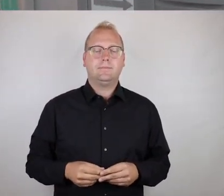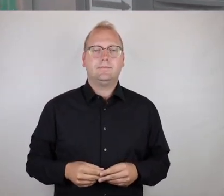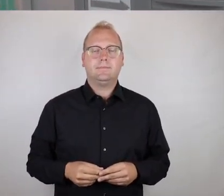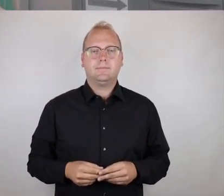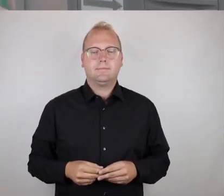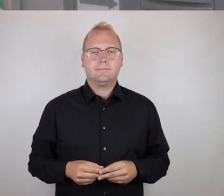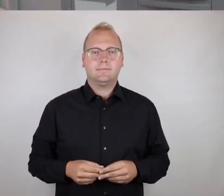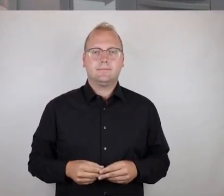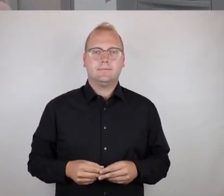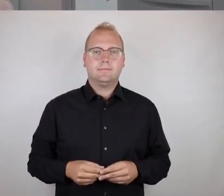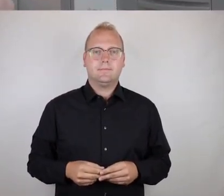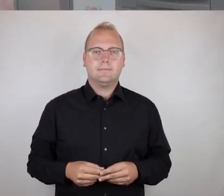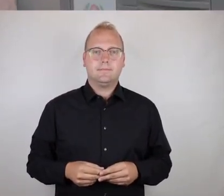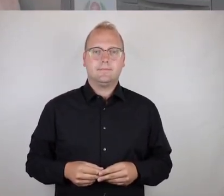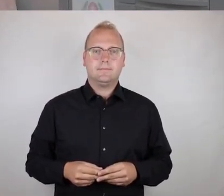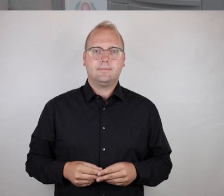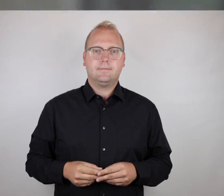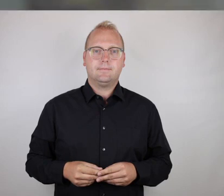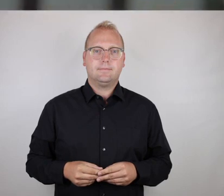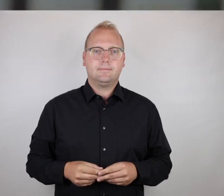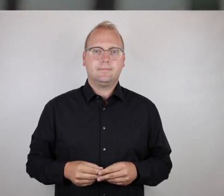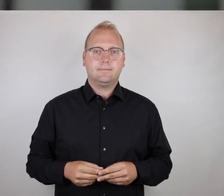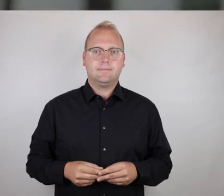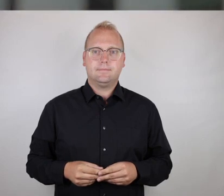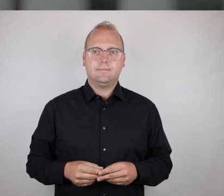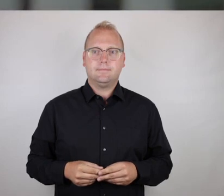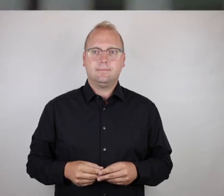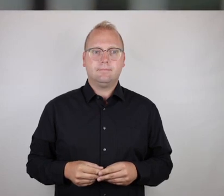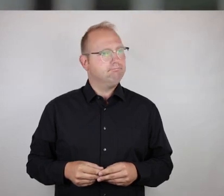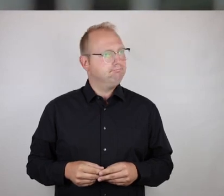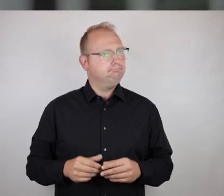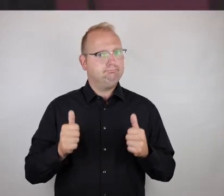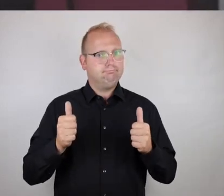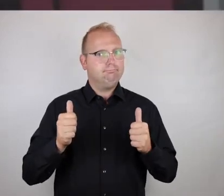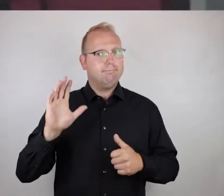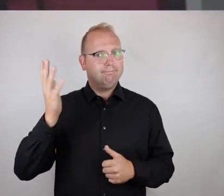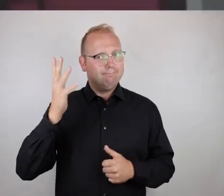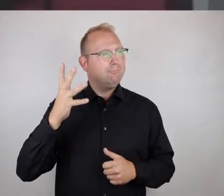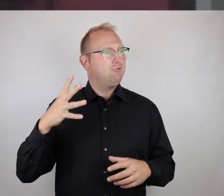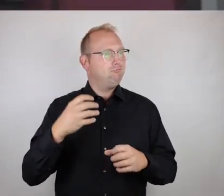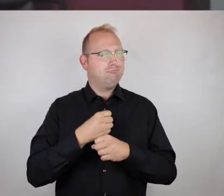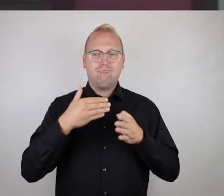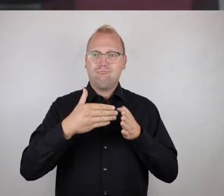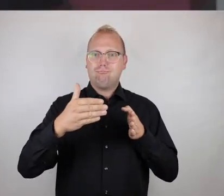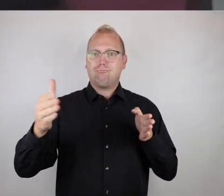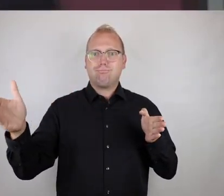durchführen zu lassen.